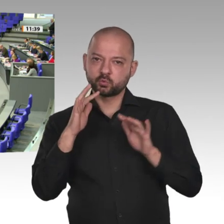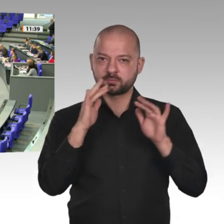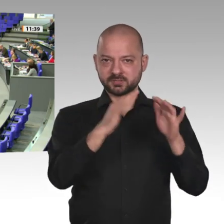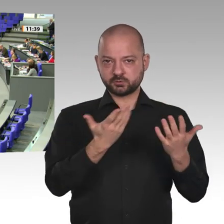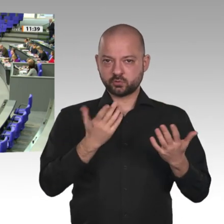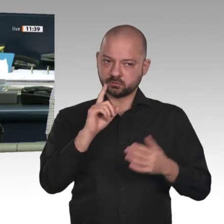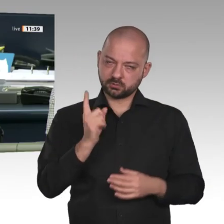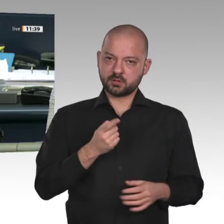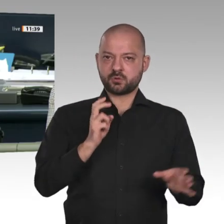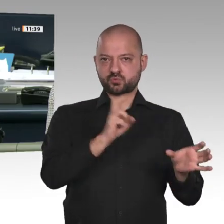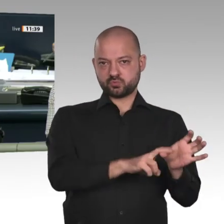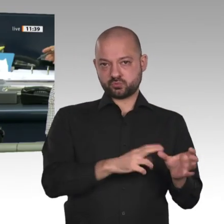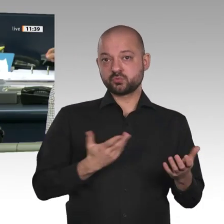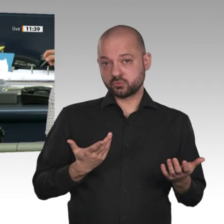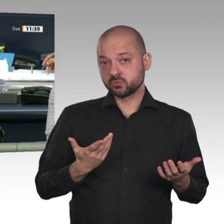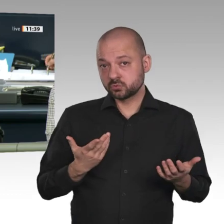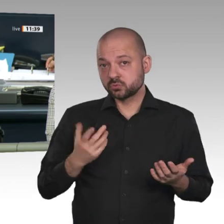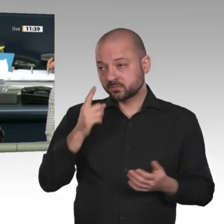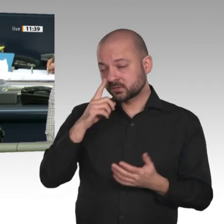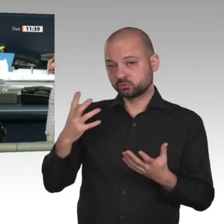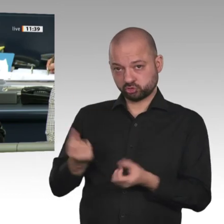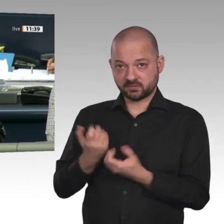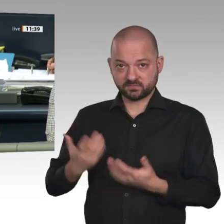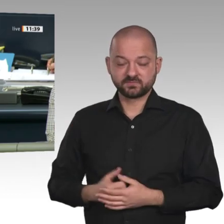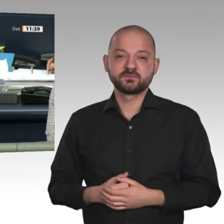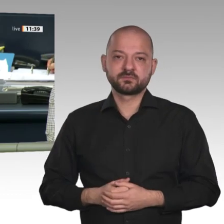Nächster Redner: der Minister Dr. Gerd Müller.